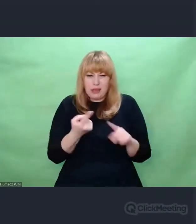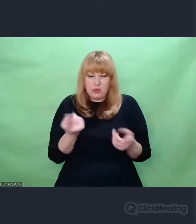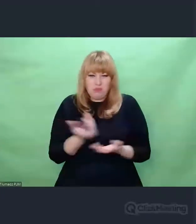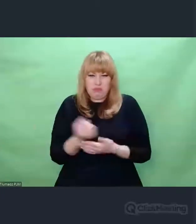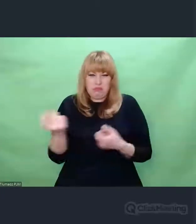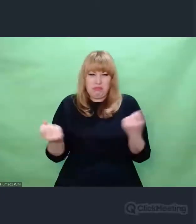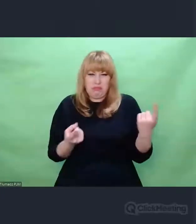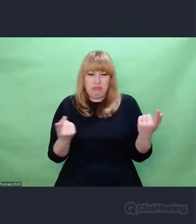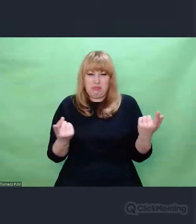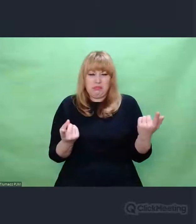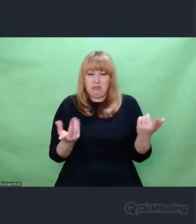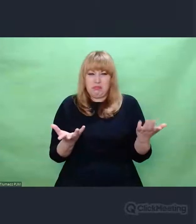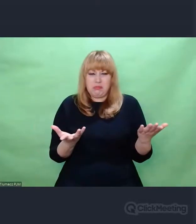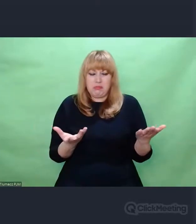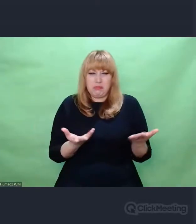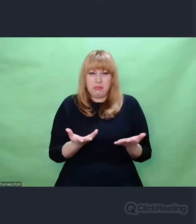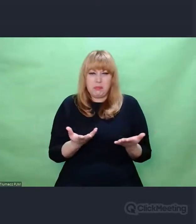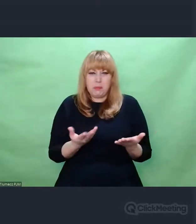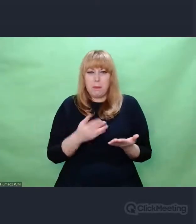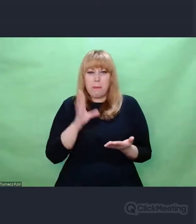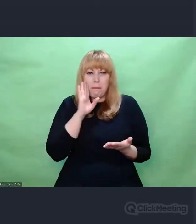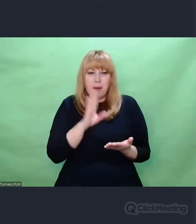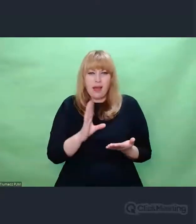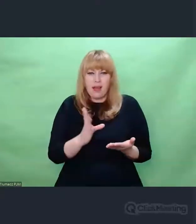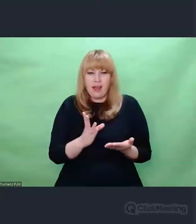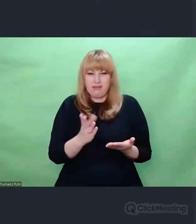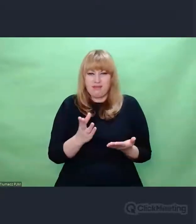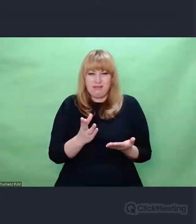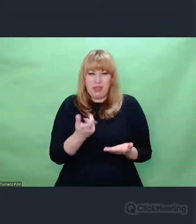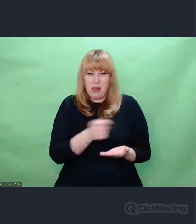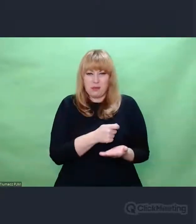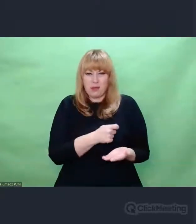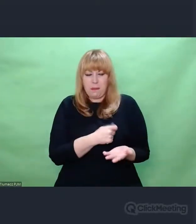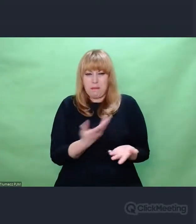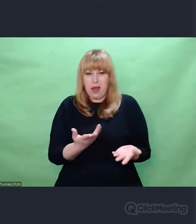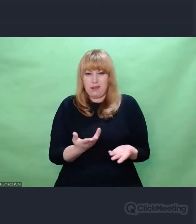odpadki, prochy, jakieś pozostałości, z którymi coś trzeba było zrobić.